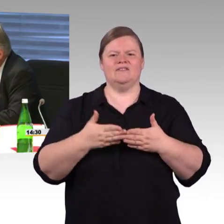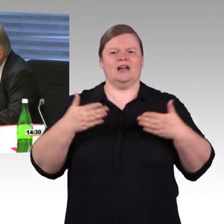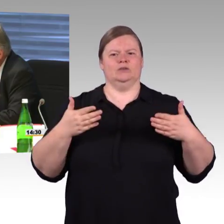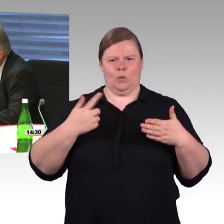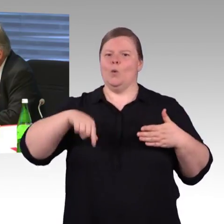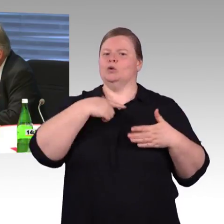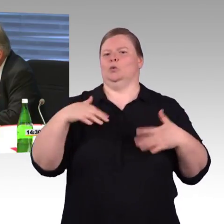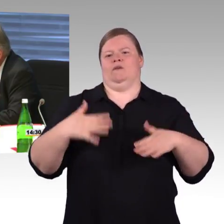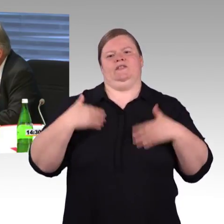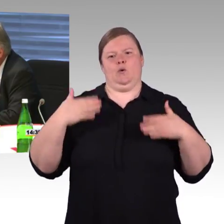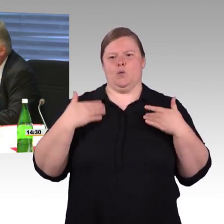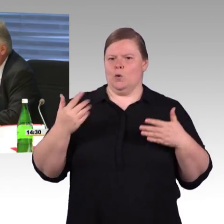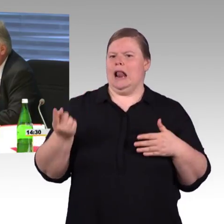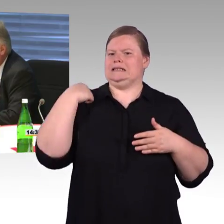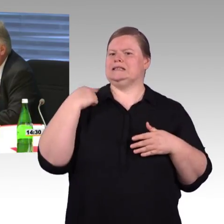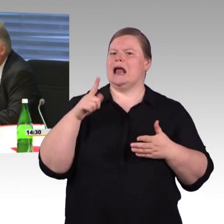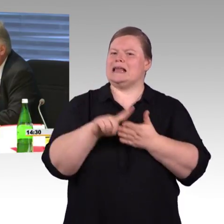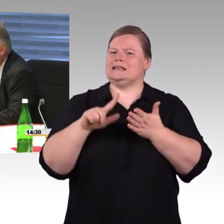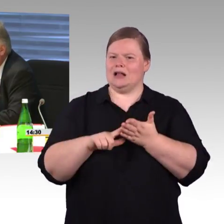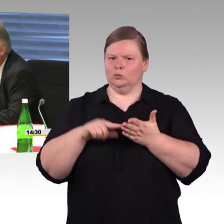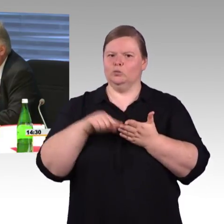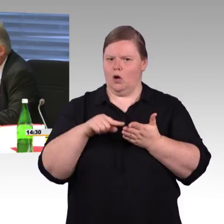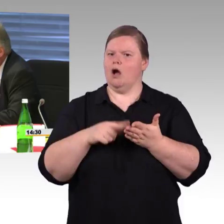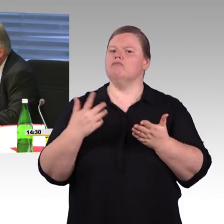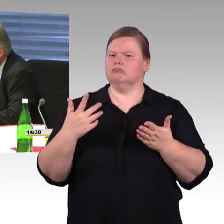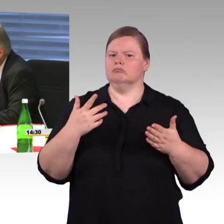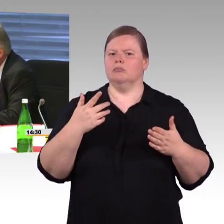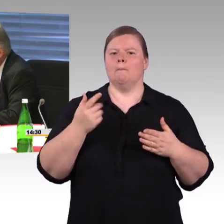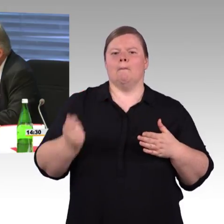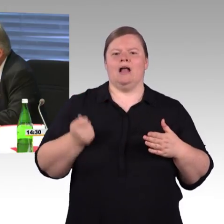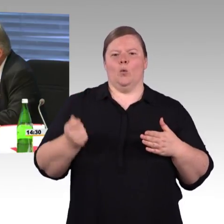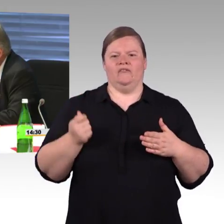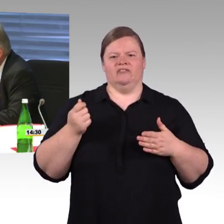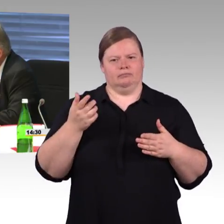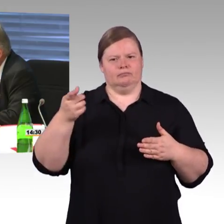wie bewerten Sie denn diesen Fortschritt, kleine Bahnhöfe,